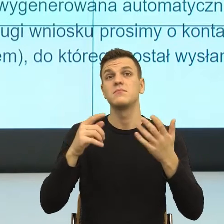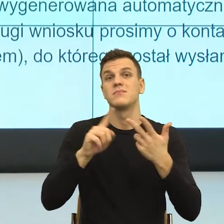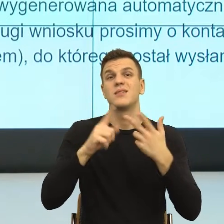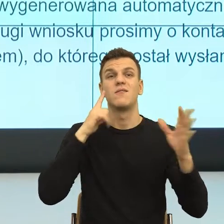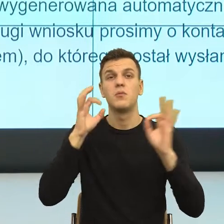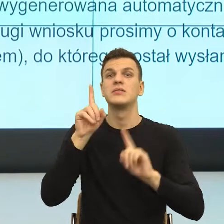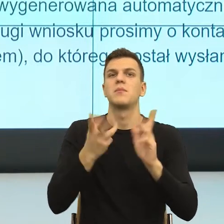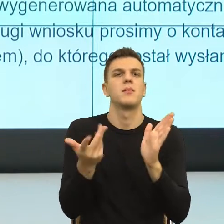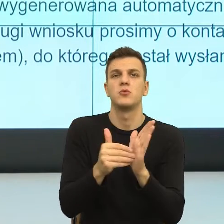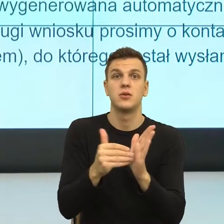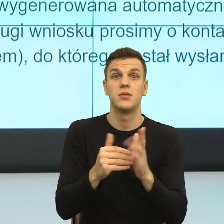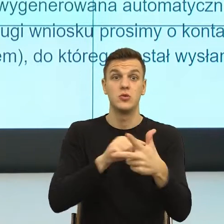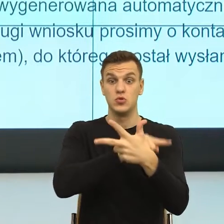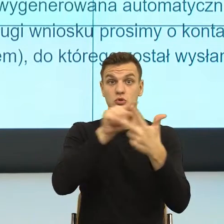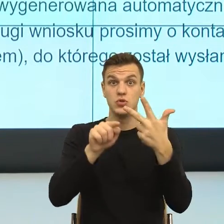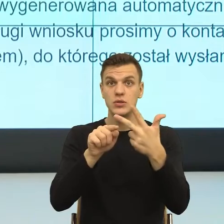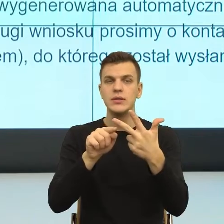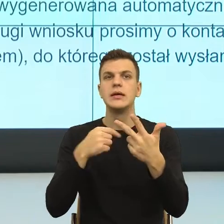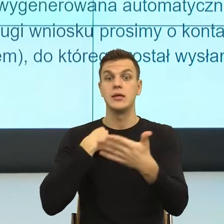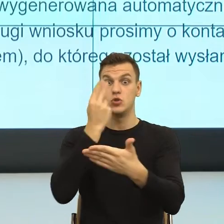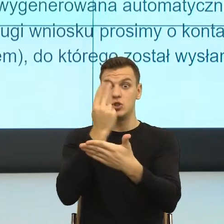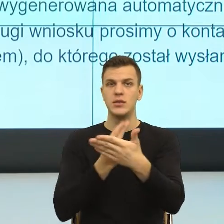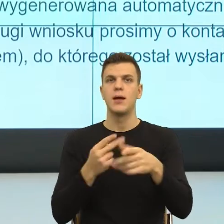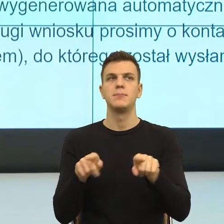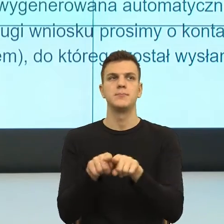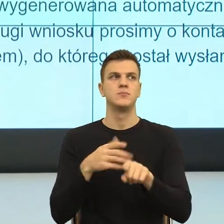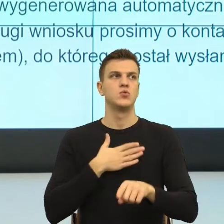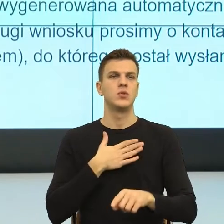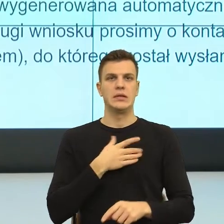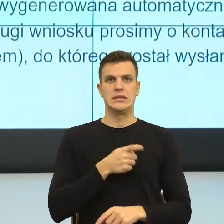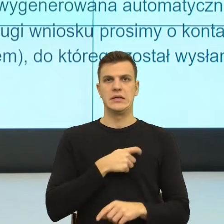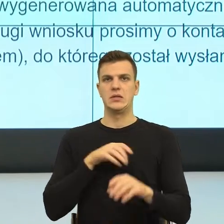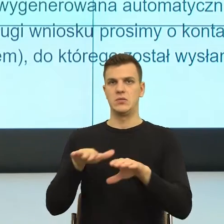że człowiek się oddala i teraz, gdybym ja miała powiedzieć tak, rozumiem, że powoli mój czas się kończy,